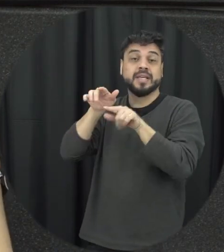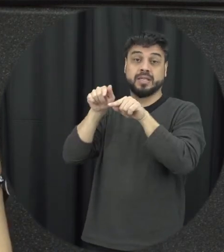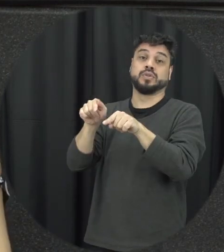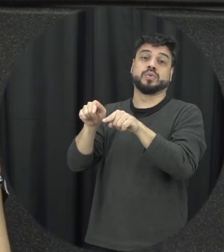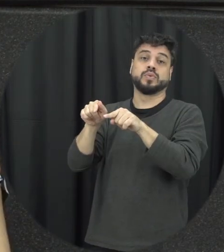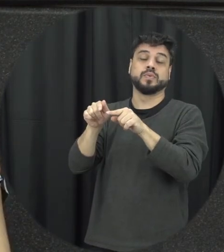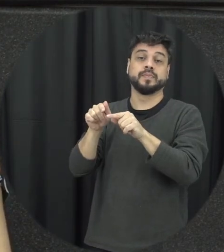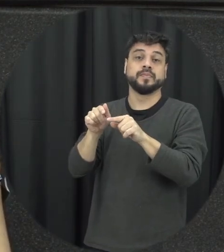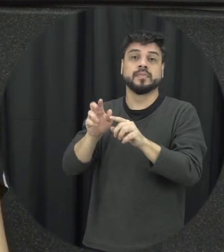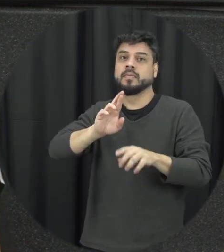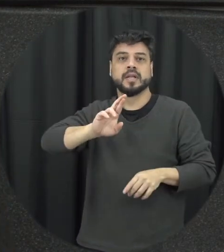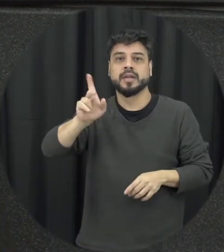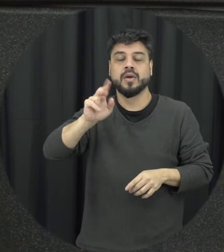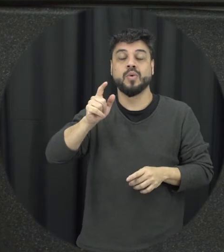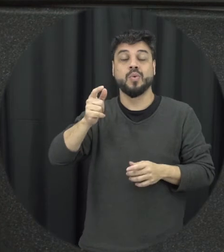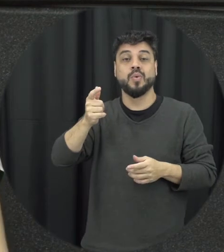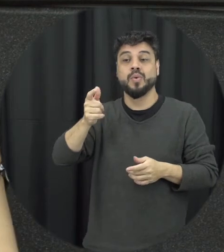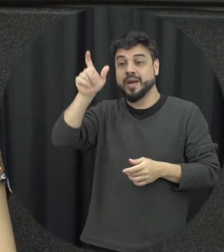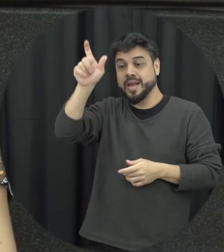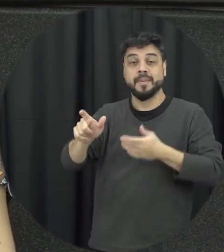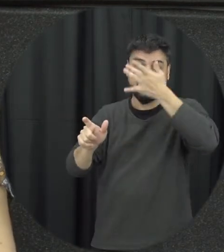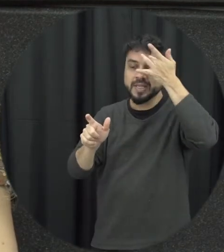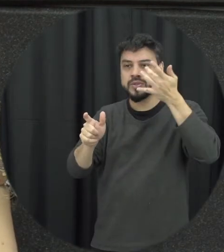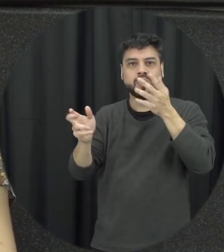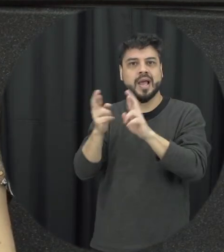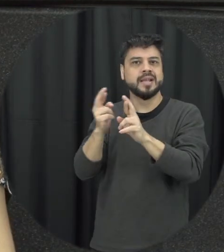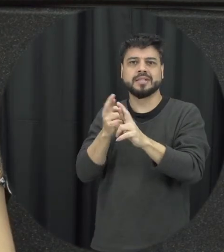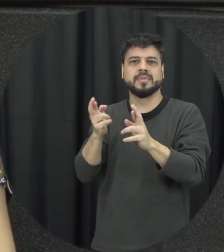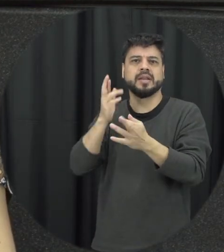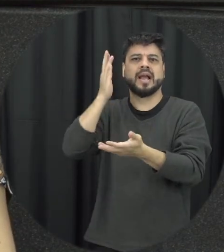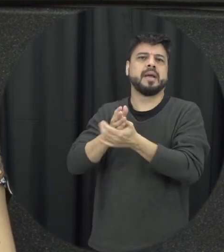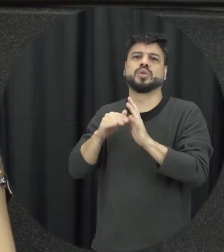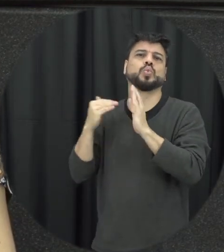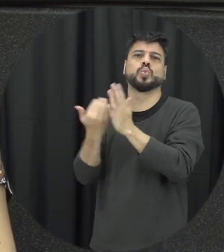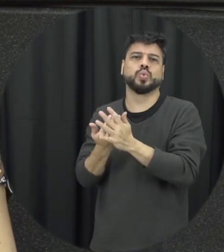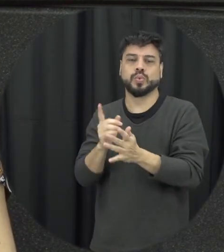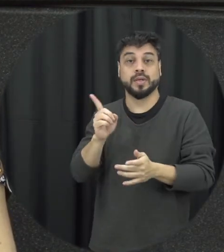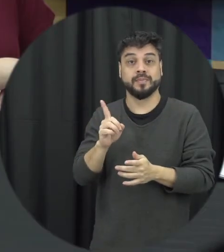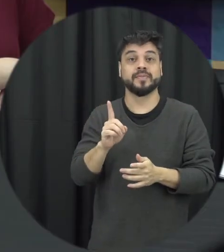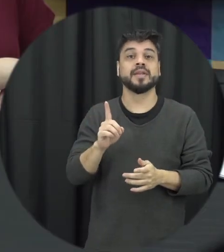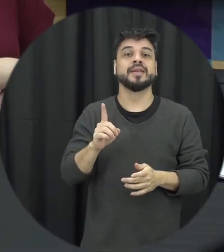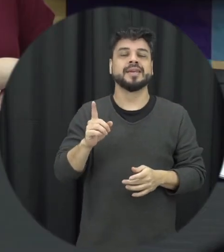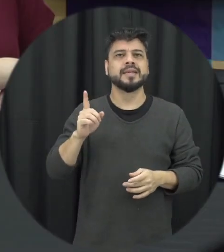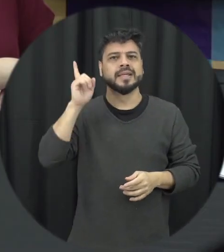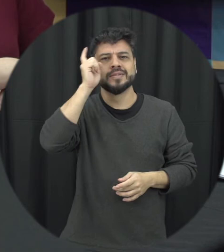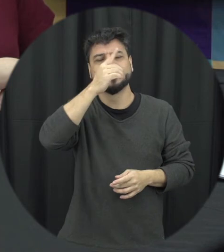acabe a pessoa não quer que a relação e se ela não termina isso é difícil as pessoas entenderem por